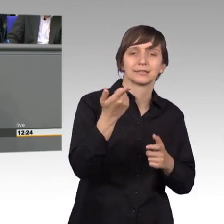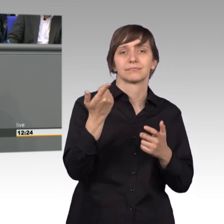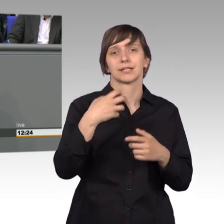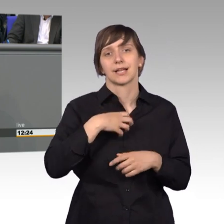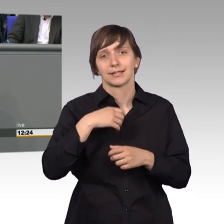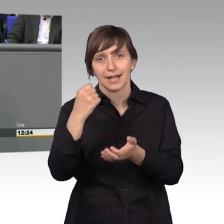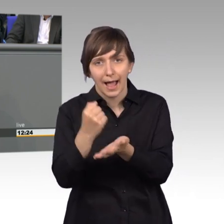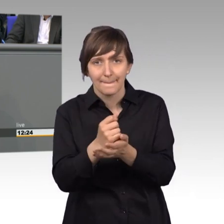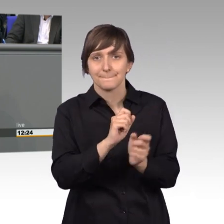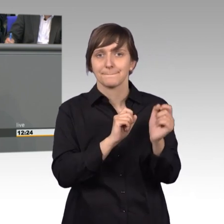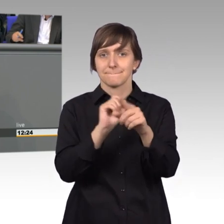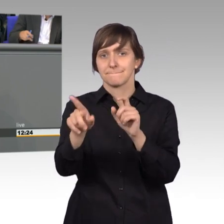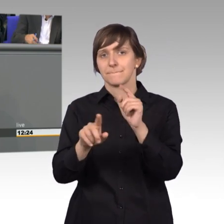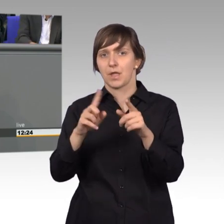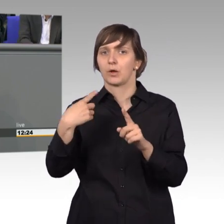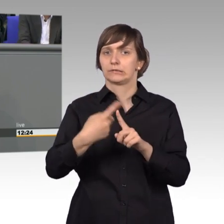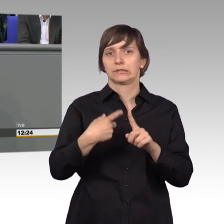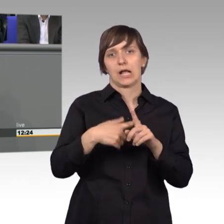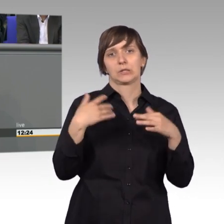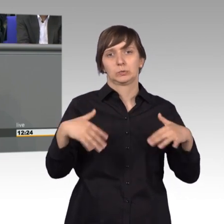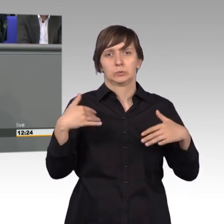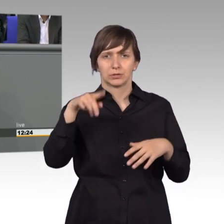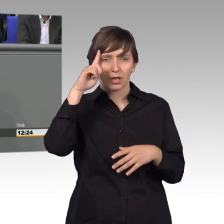erhebliche Zahlen. Ich glaube im Kanzleramt über dreieinhalb tausend.